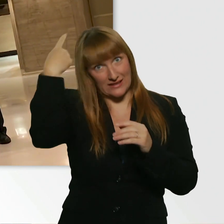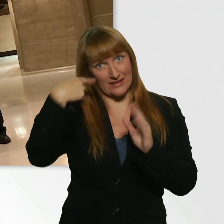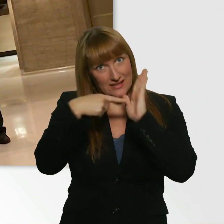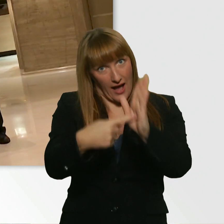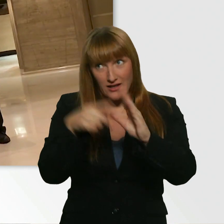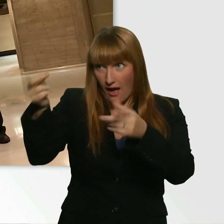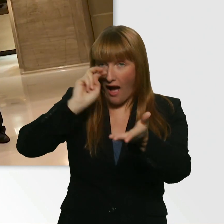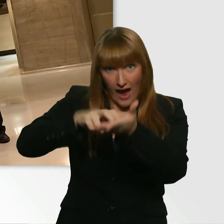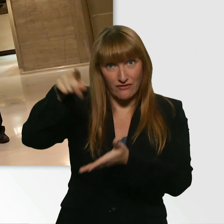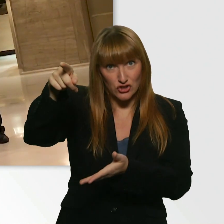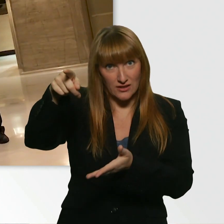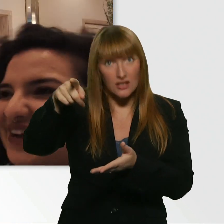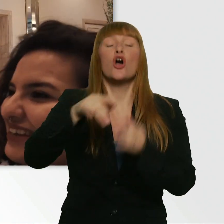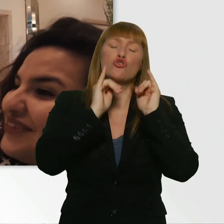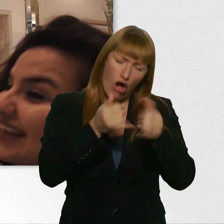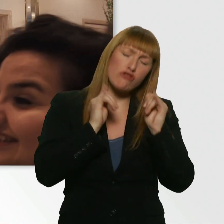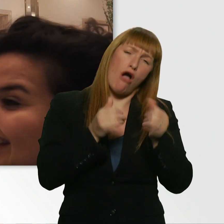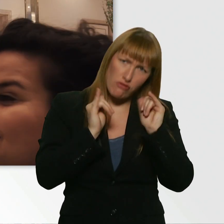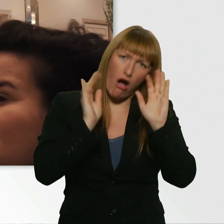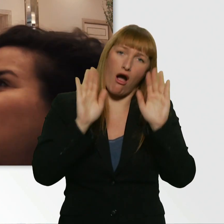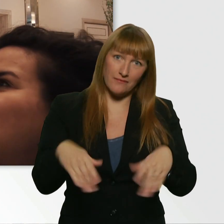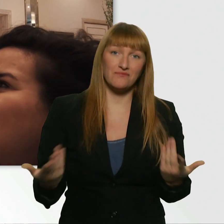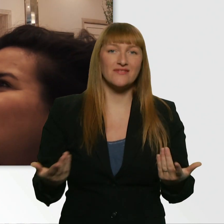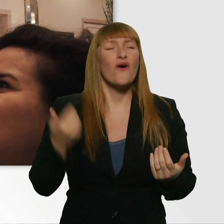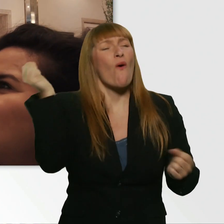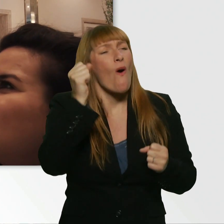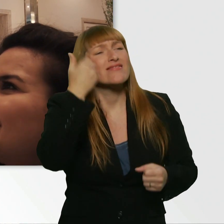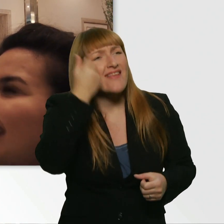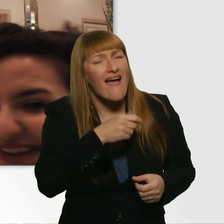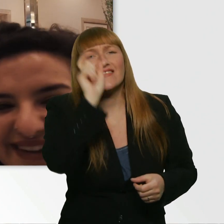Ja? Sind Sie damit einverstanden? - Ja. Okay. Das war extrem nett von Ihnen. Vielen, vielen Dank.